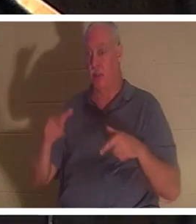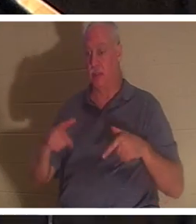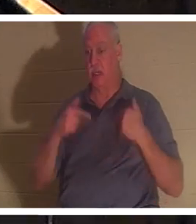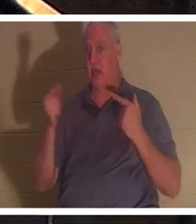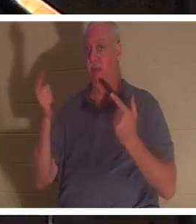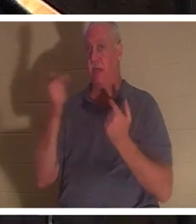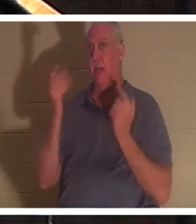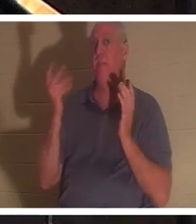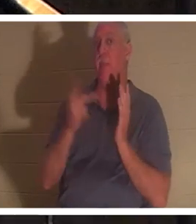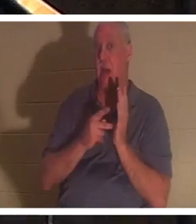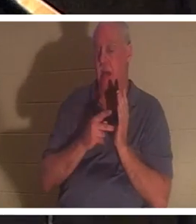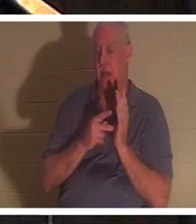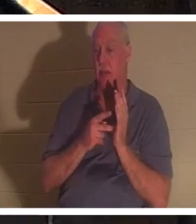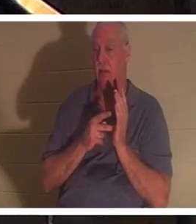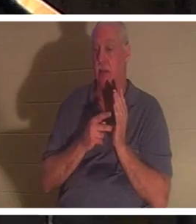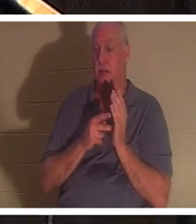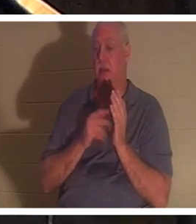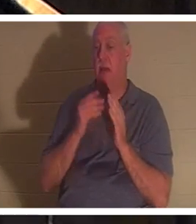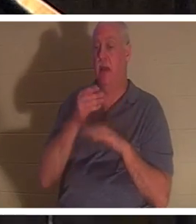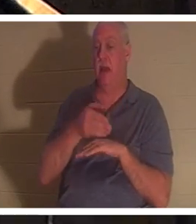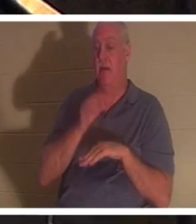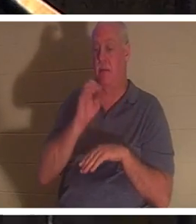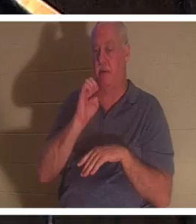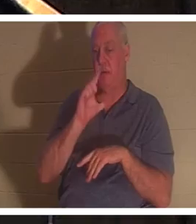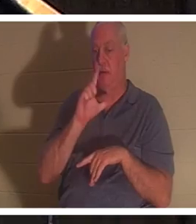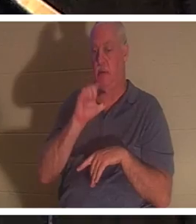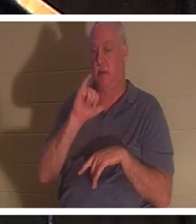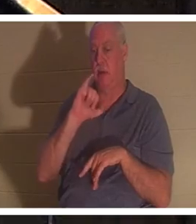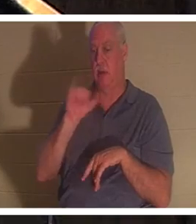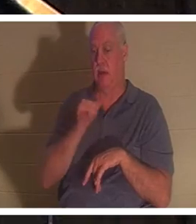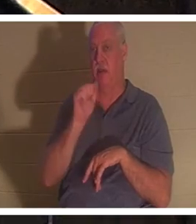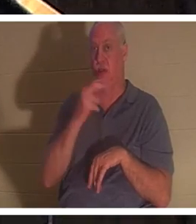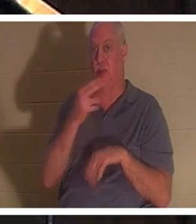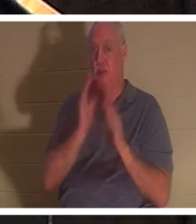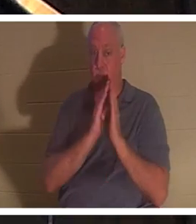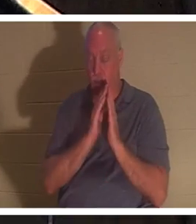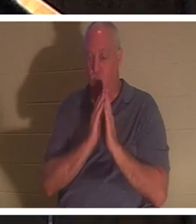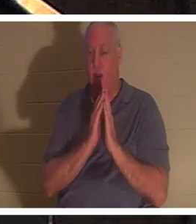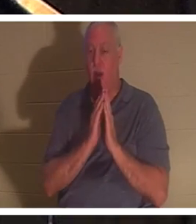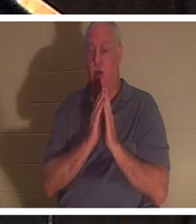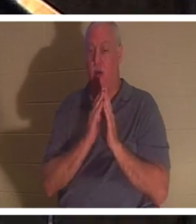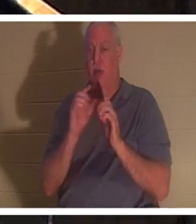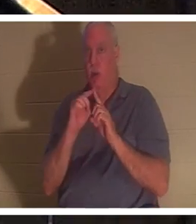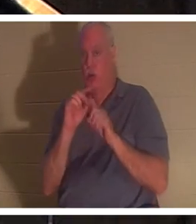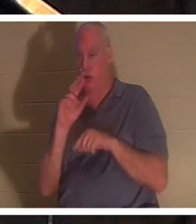在以利亚的祈祷之后，男孩的生命又回到了他身上。这里再次使用了希伯来语“nephesh”，字面